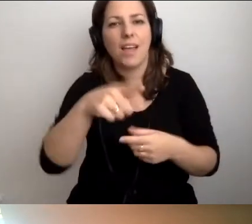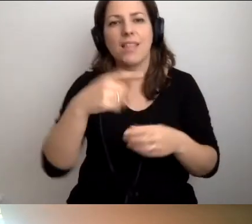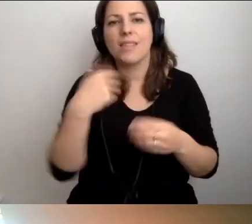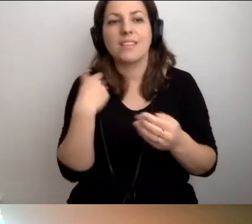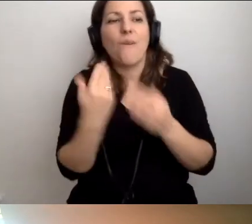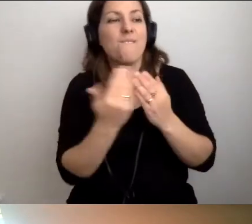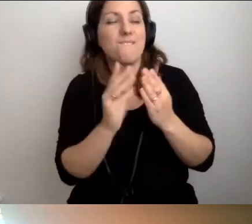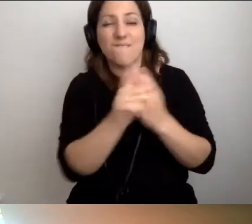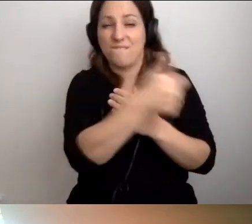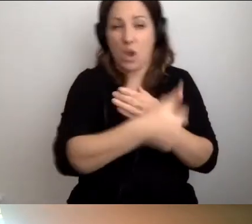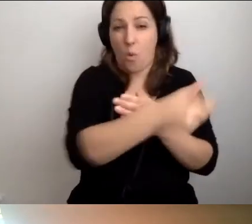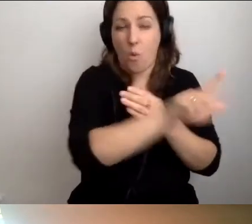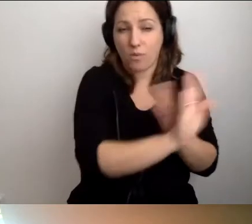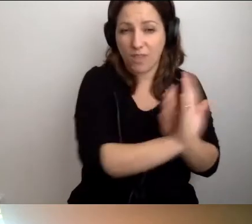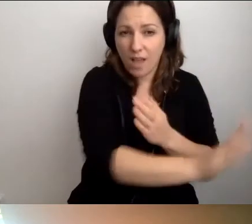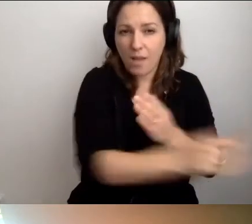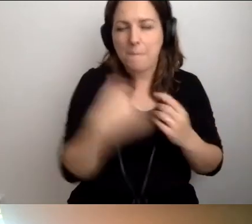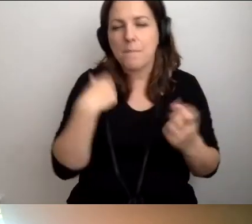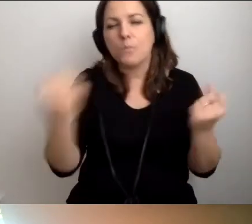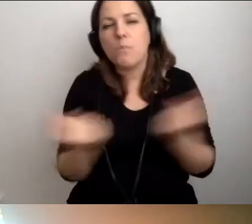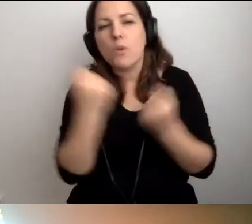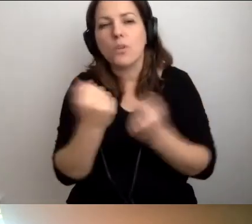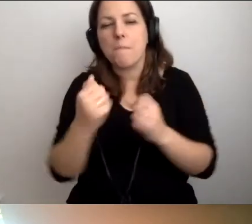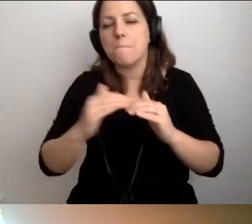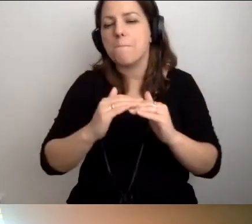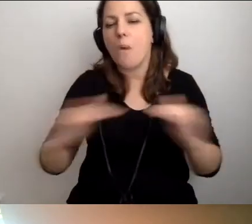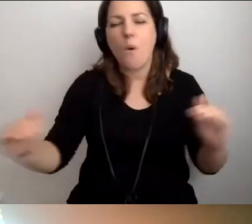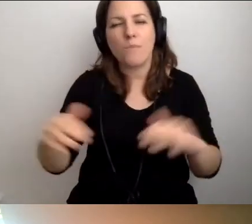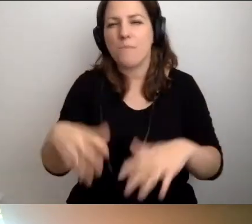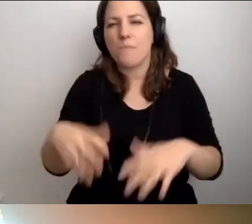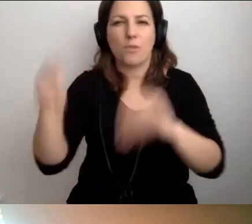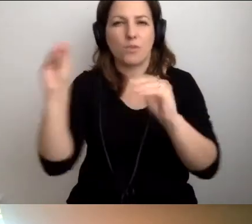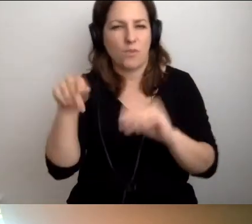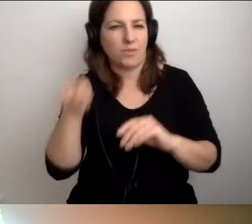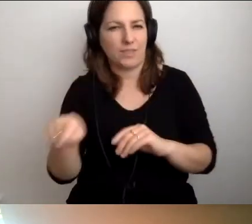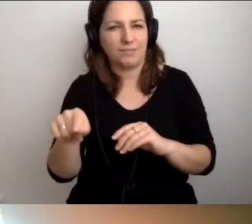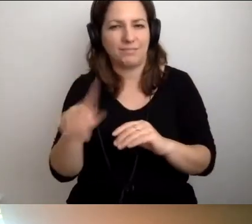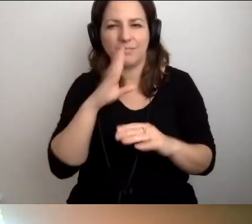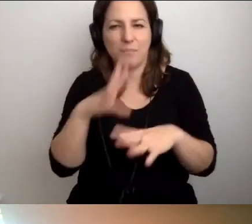musimy się o to postarać się od samego poziomu 0. Co o tym sądzisz?